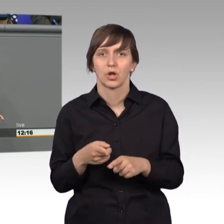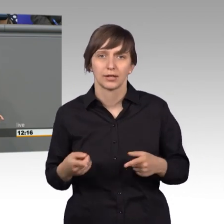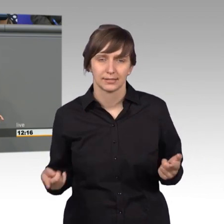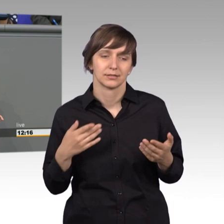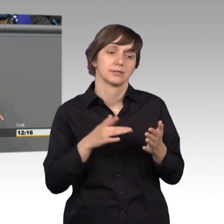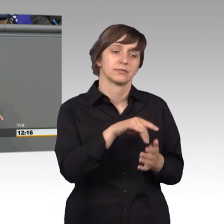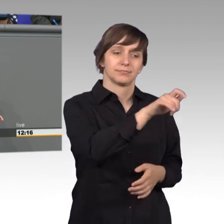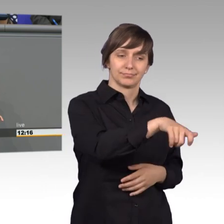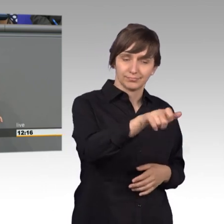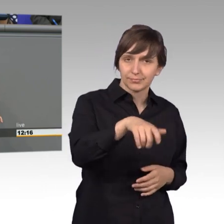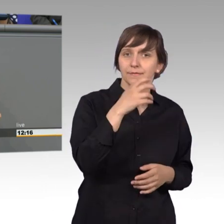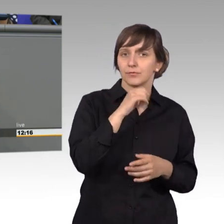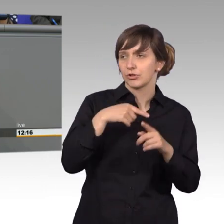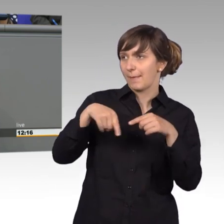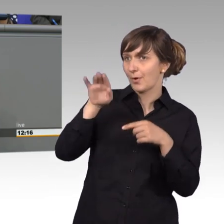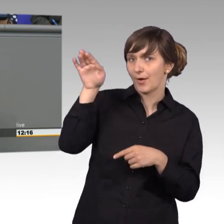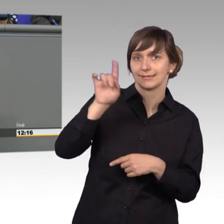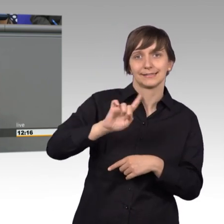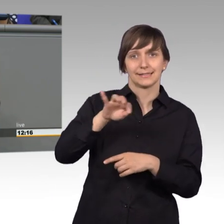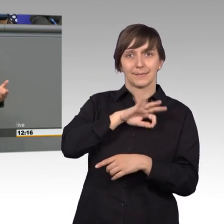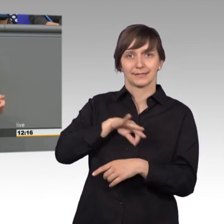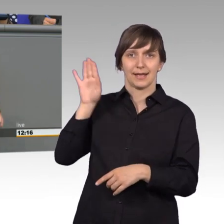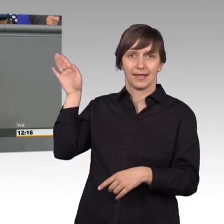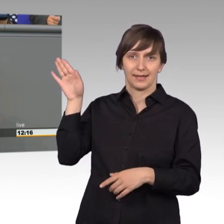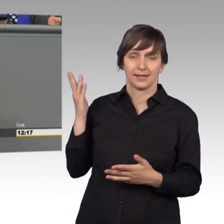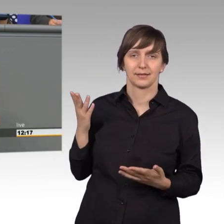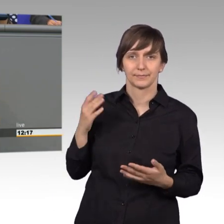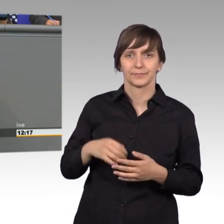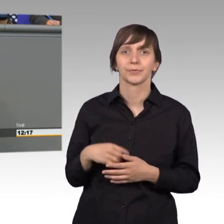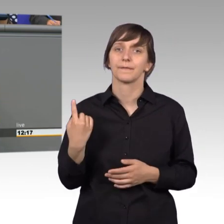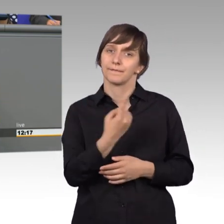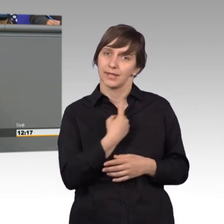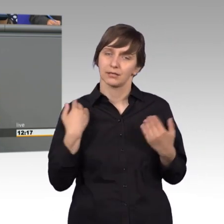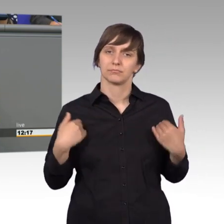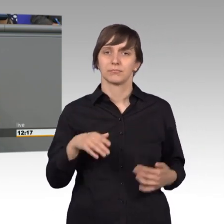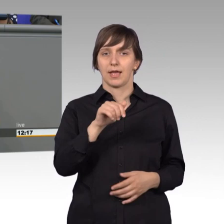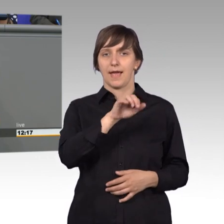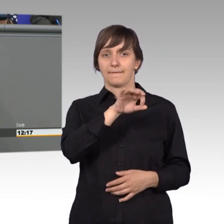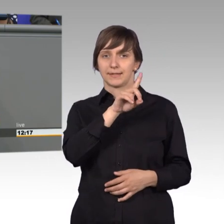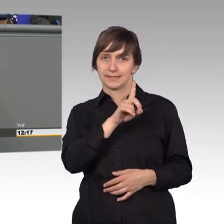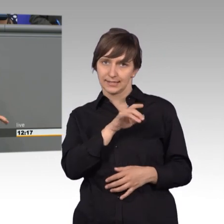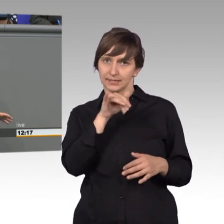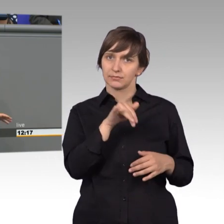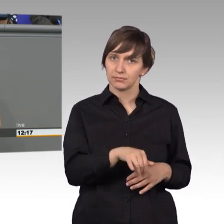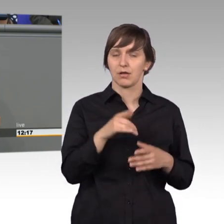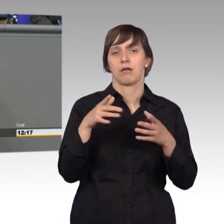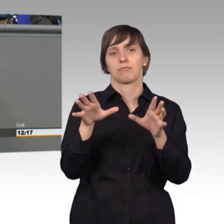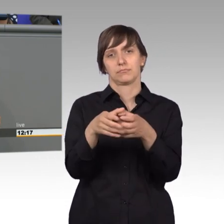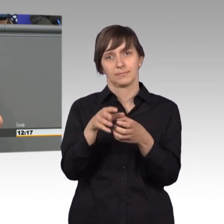und nicht an die Partei. Und wie gesagt, wir in de AfD sind mit vier Abgeordneten dabei und ich freue mich auch, ich war schon im sächsischen